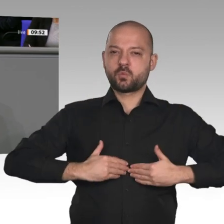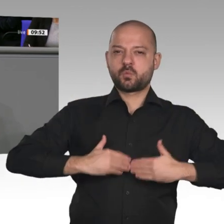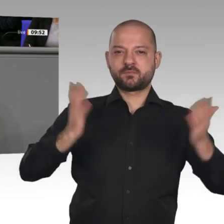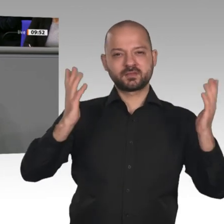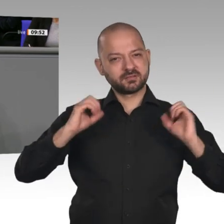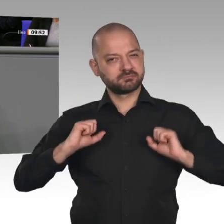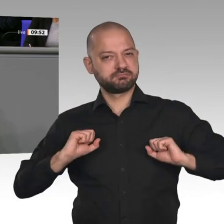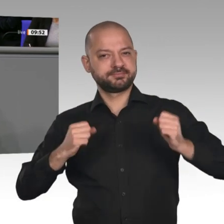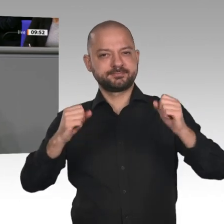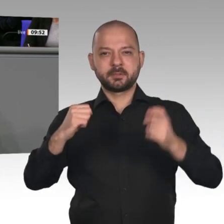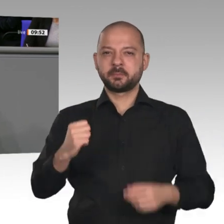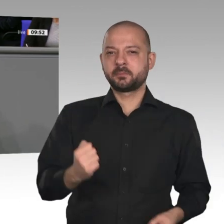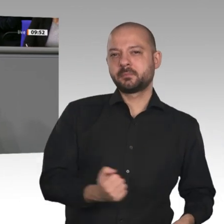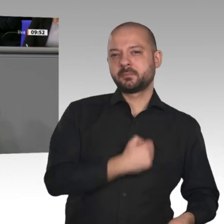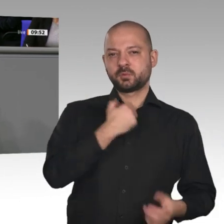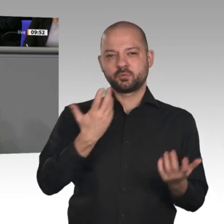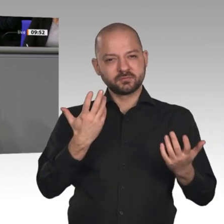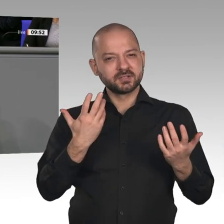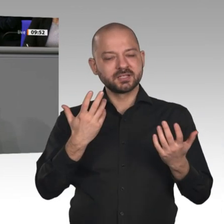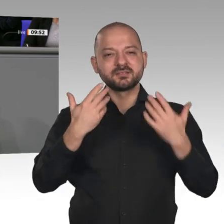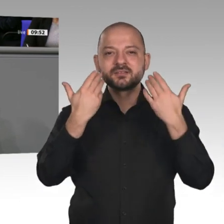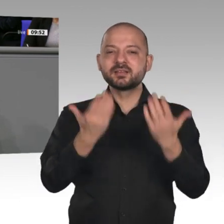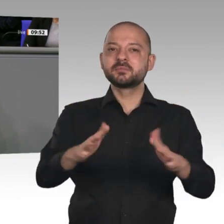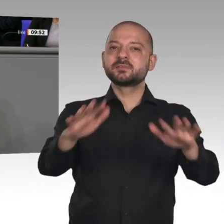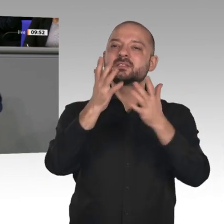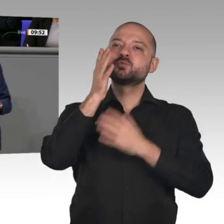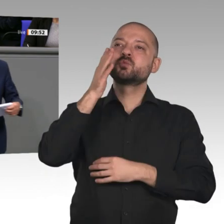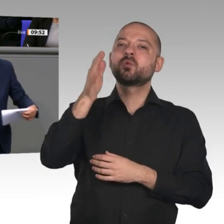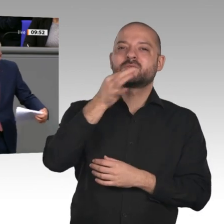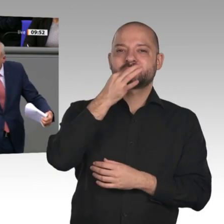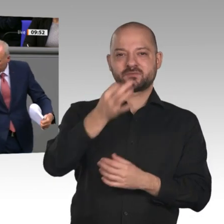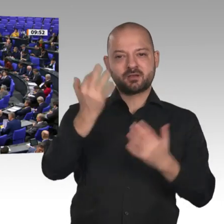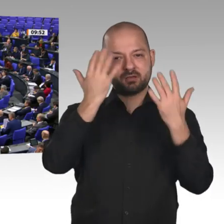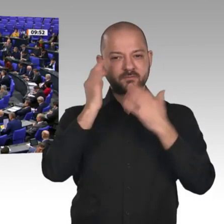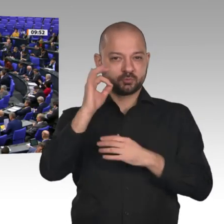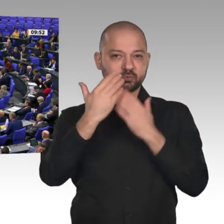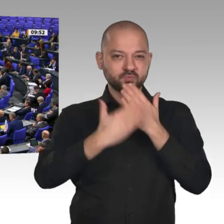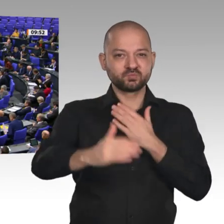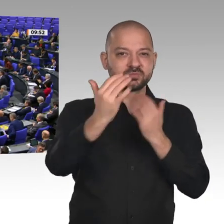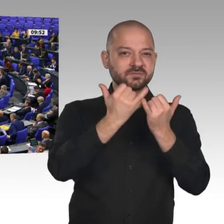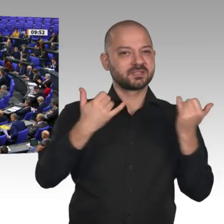Wir sind dazu bereit. Die Zukunft hängt davon ab, was wir heute tun. Herzliches Glück auf!